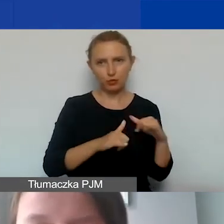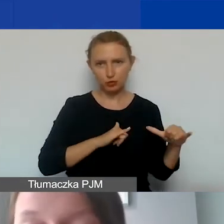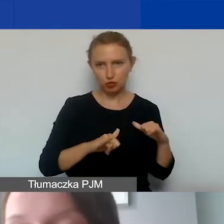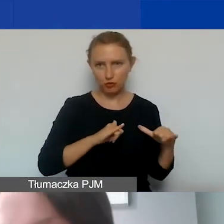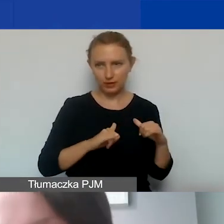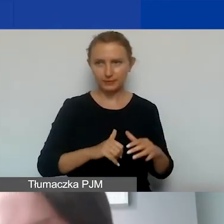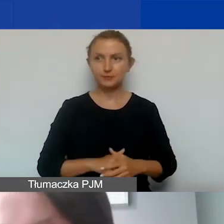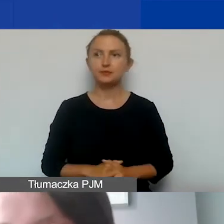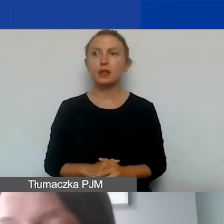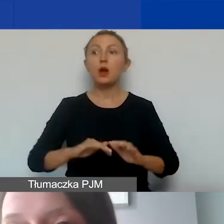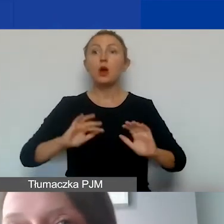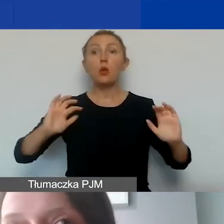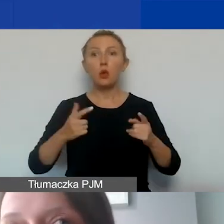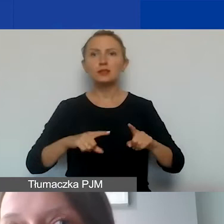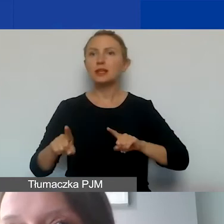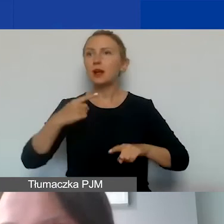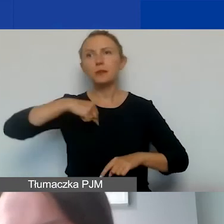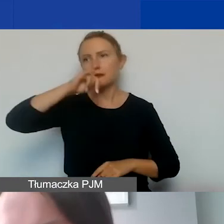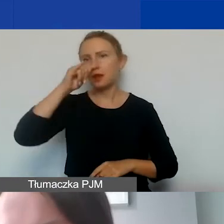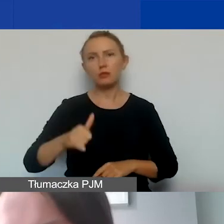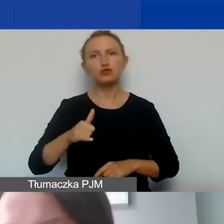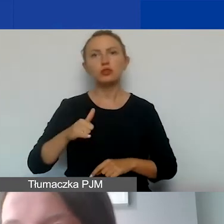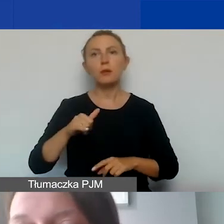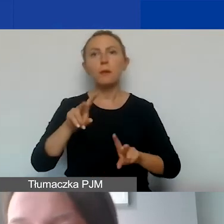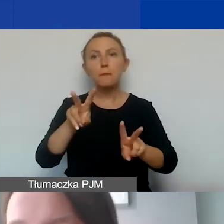To oznacza też, że nie możemy pobierać opłat